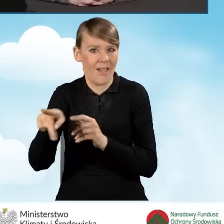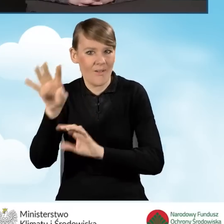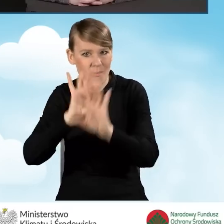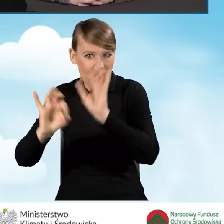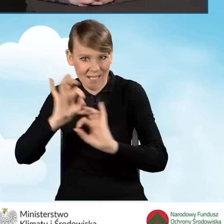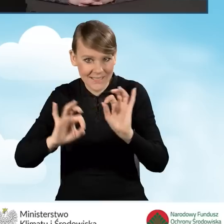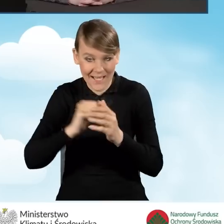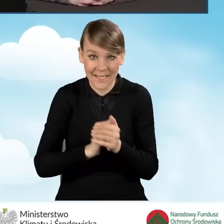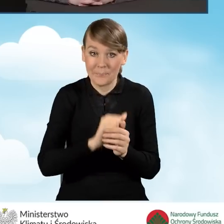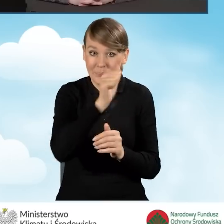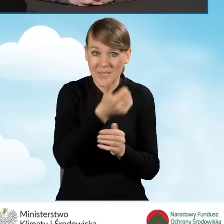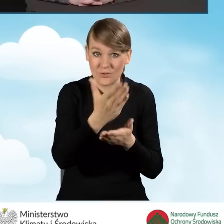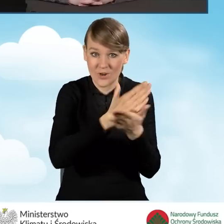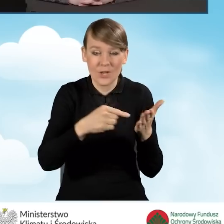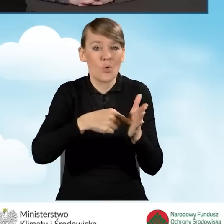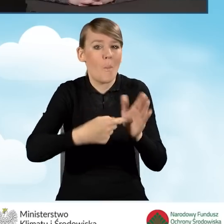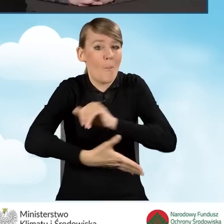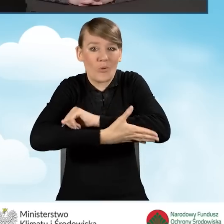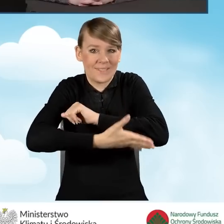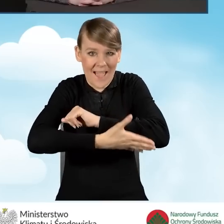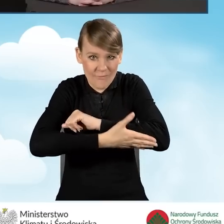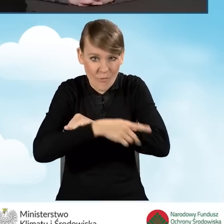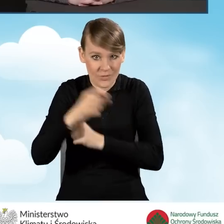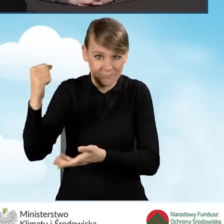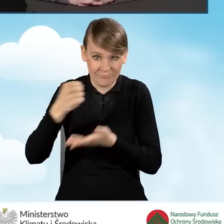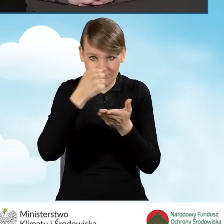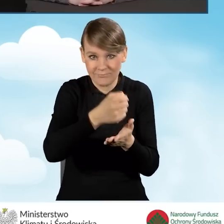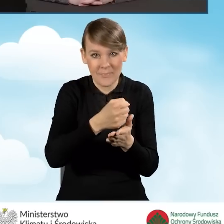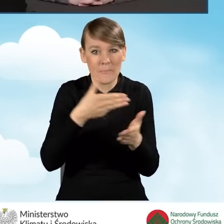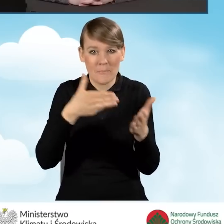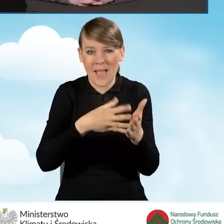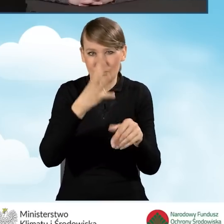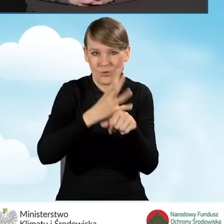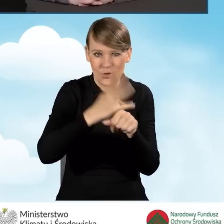czyli dla podstawowego poziomu dofinansowania to jest do 41 tysięcy